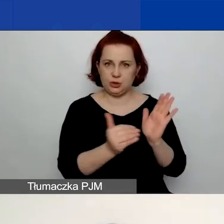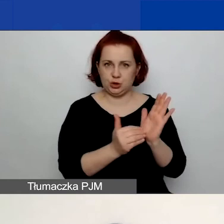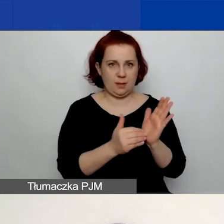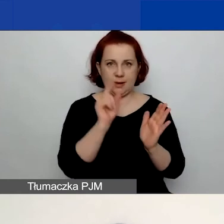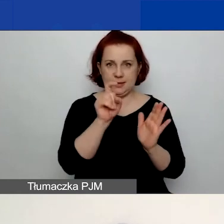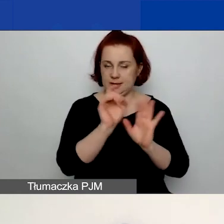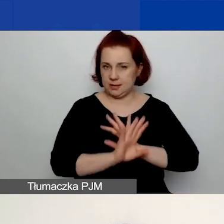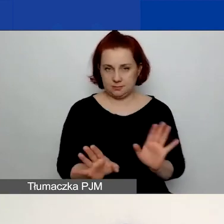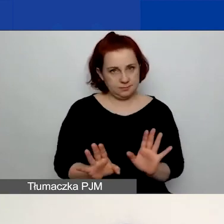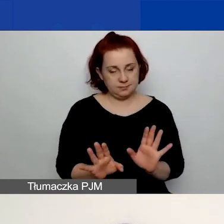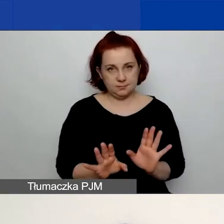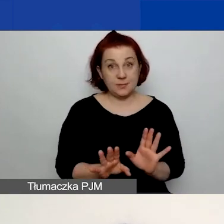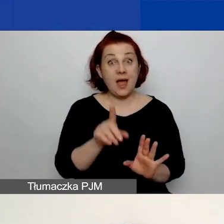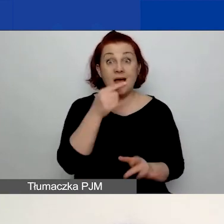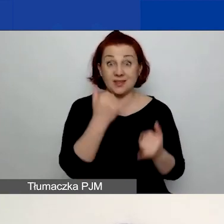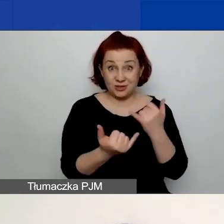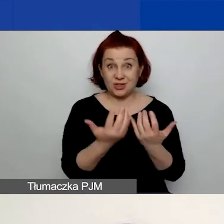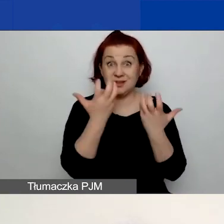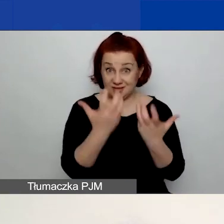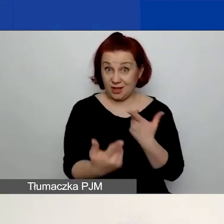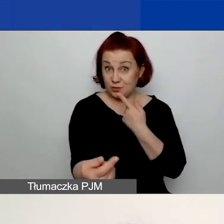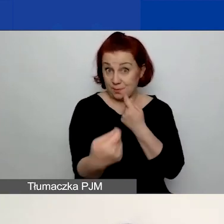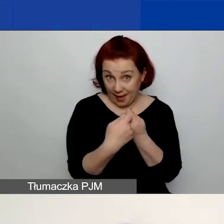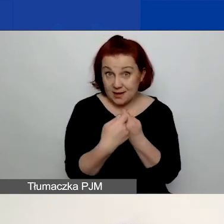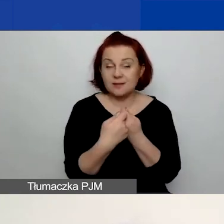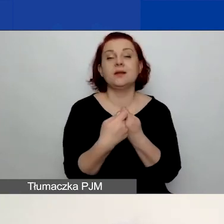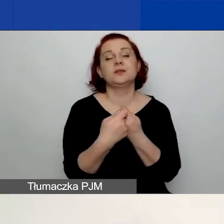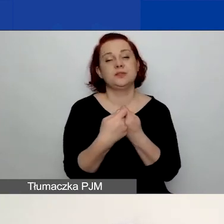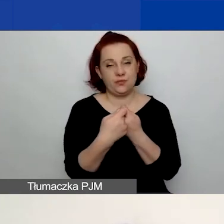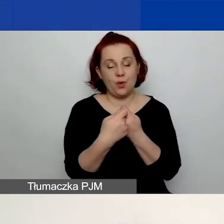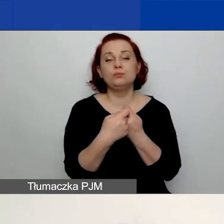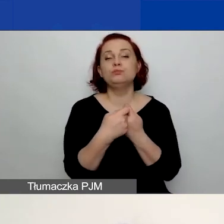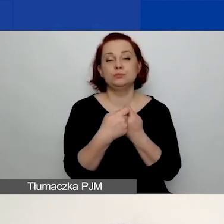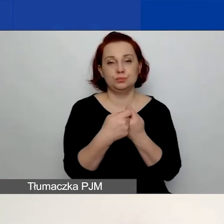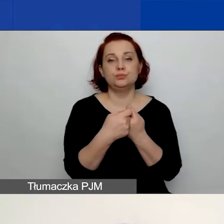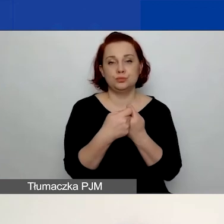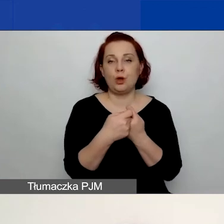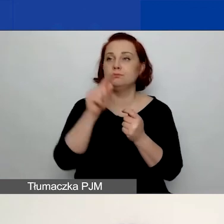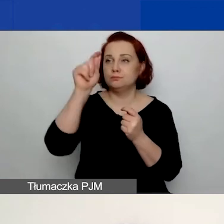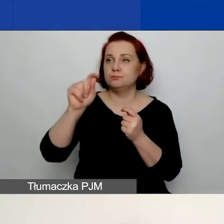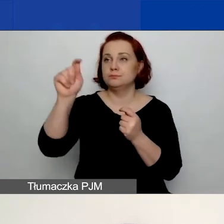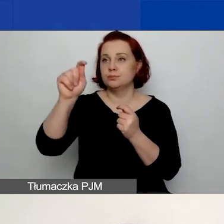Jeżeli natomiast przewidujecie partnerstwo, to zaznaczacie, że przewidujecie tego partnera.